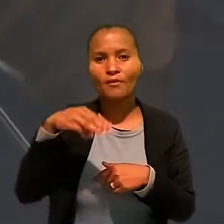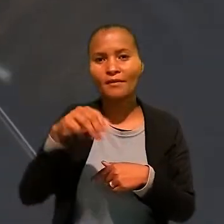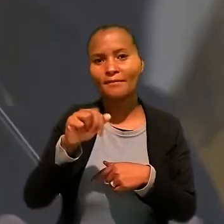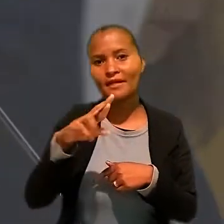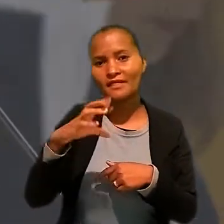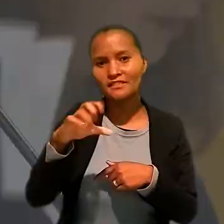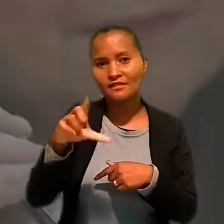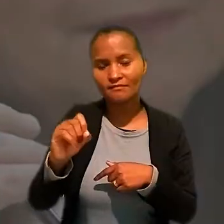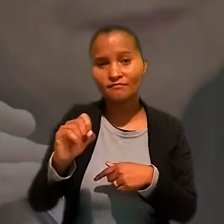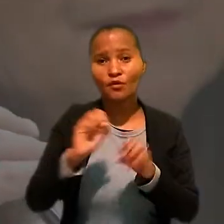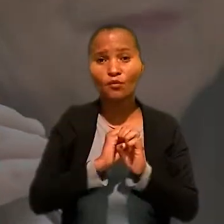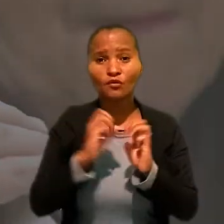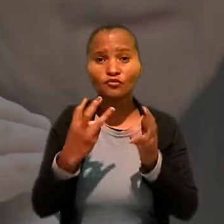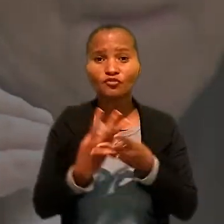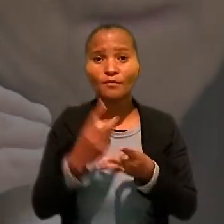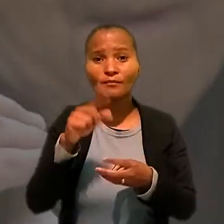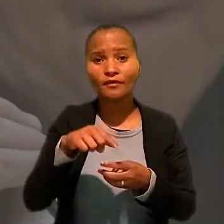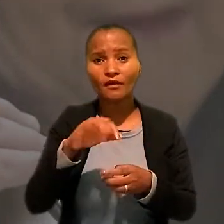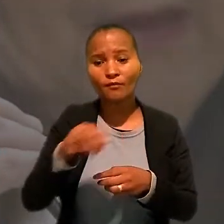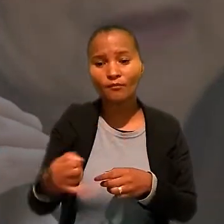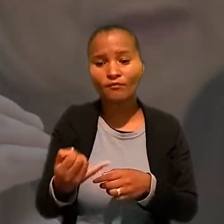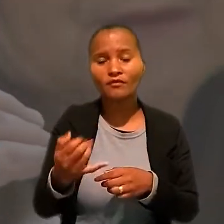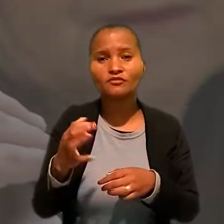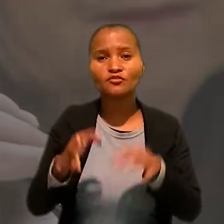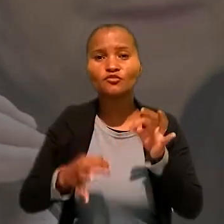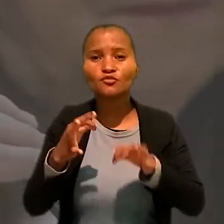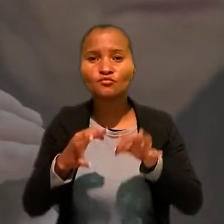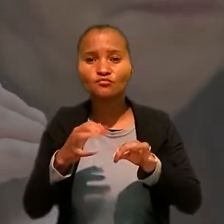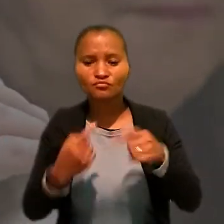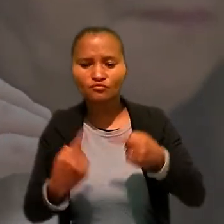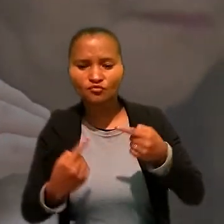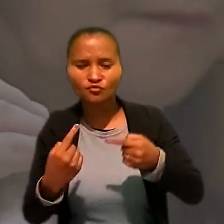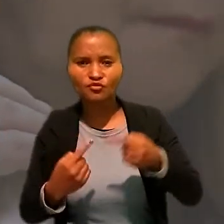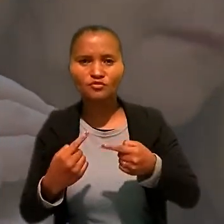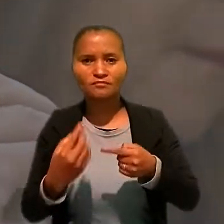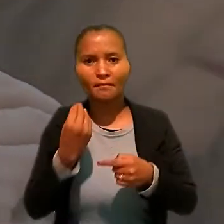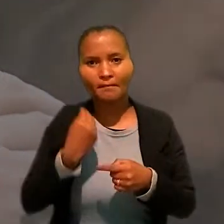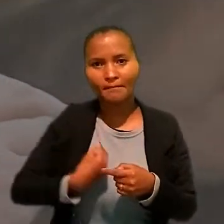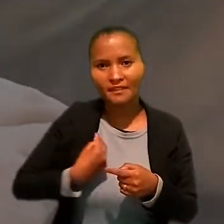o workshop é uma oportunidade de discutir o presente e o futuro da Justiça do Trabalho.